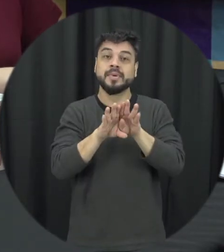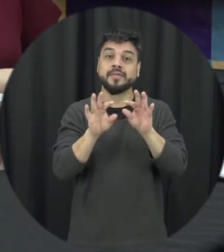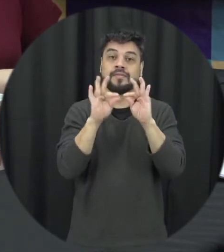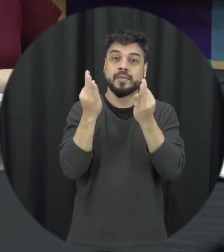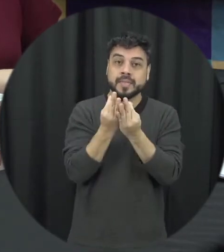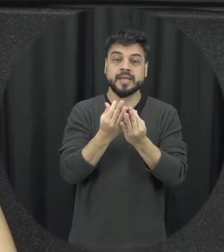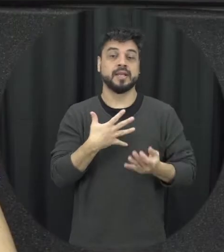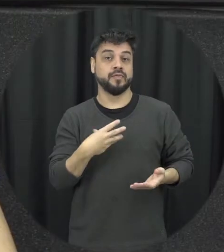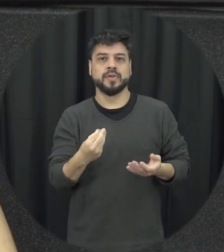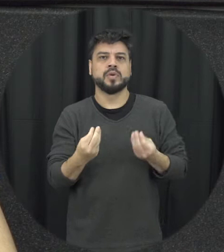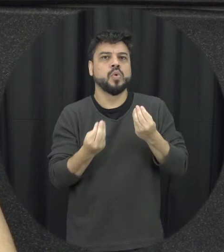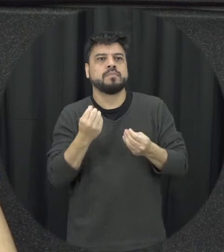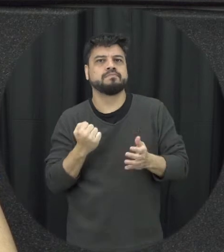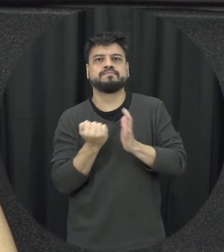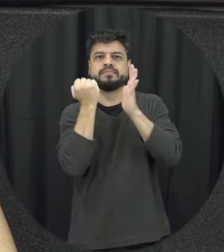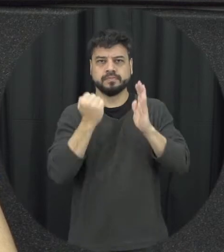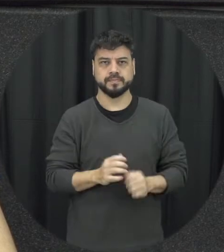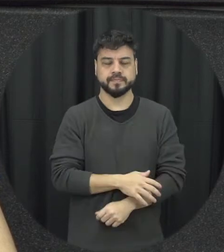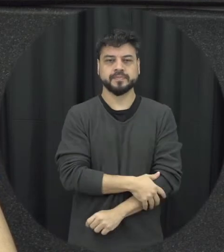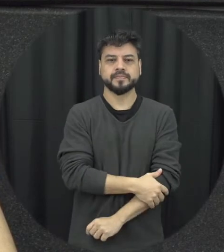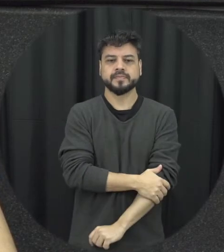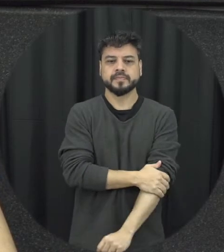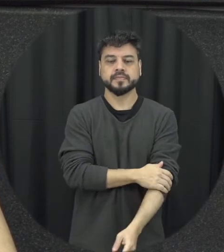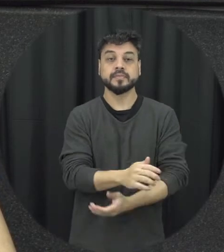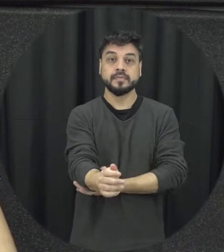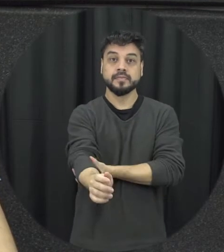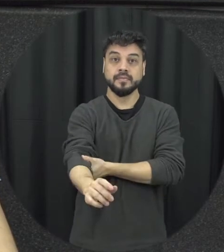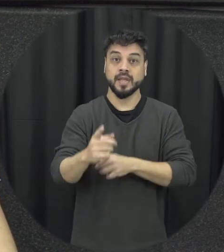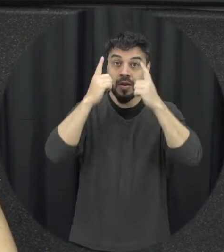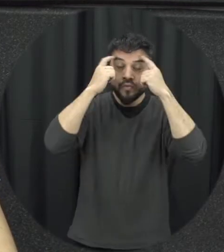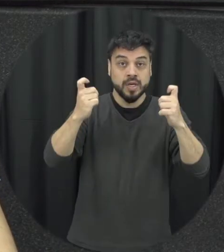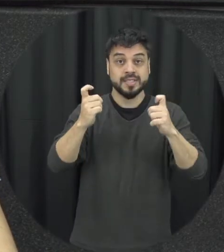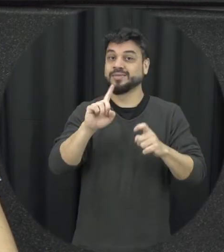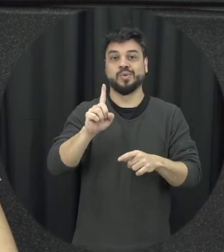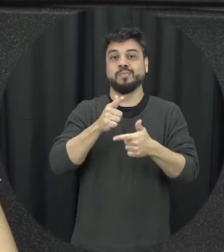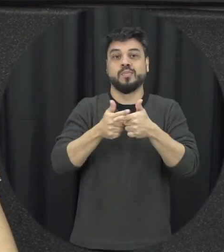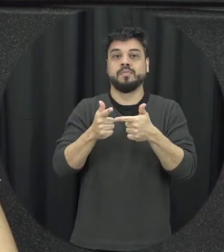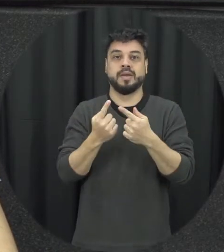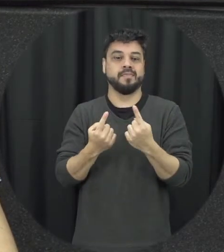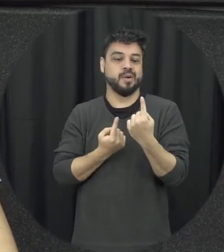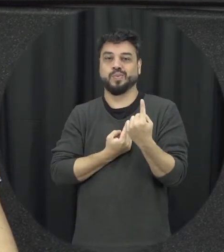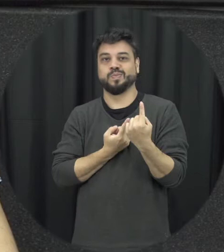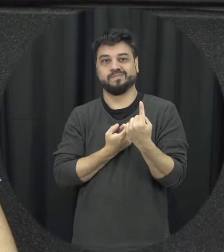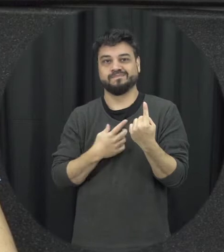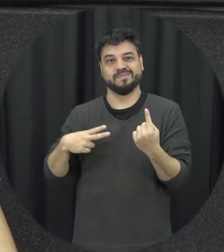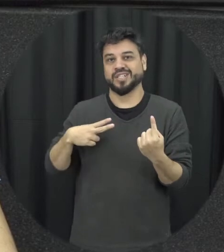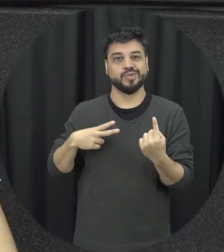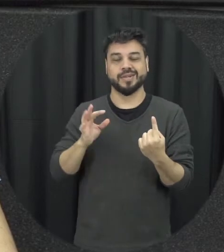os filhos a delícia ela não é um problema de visual em particular então esses são um aspecto